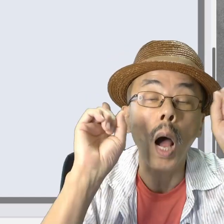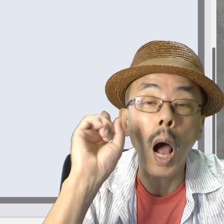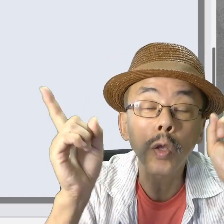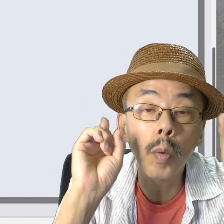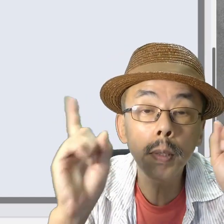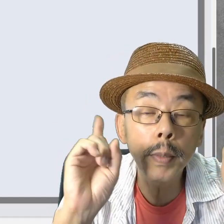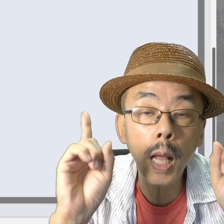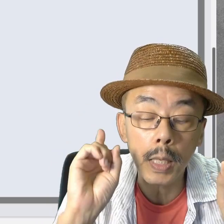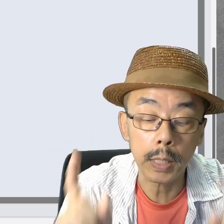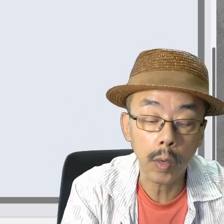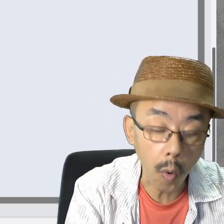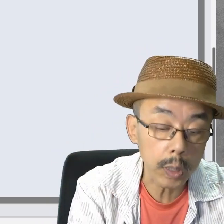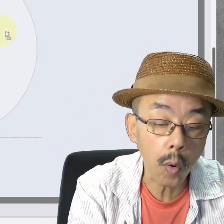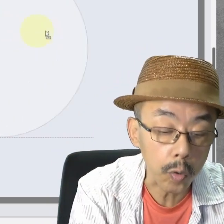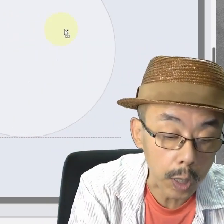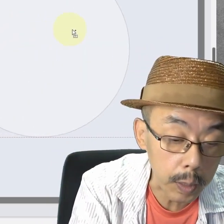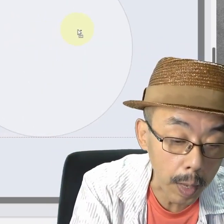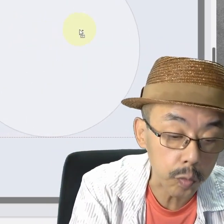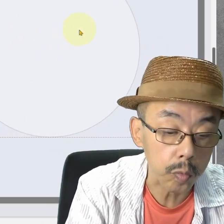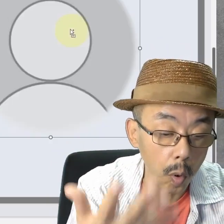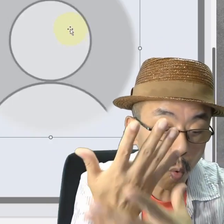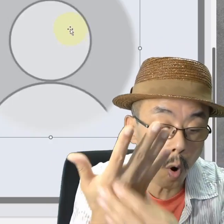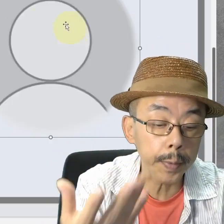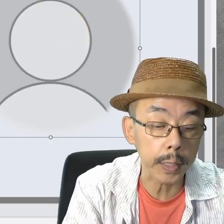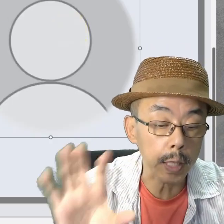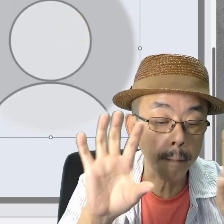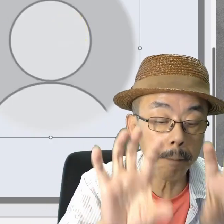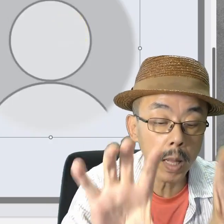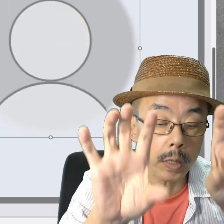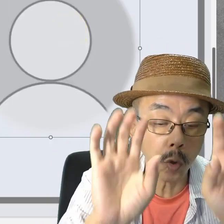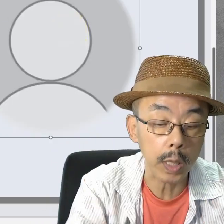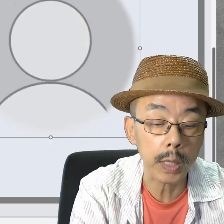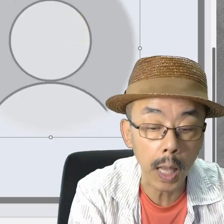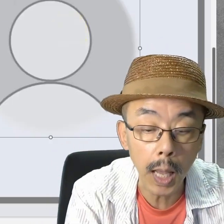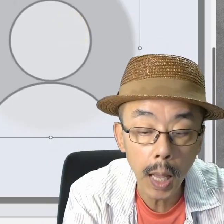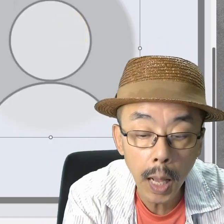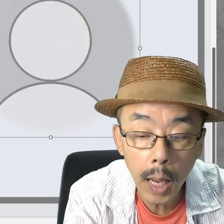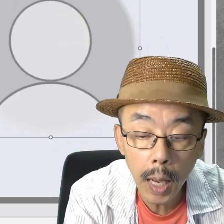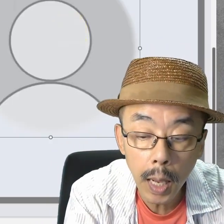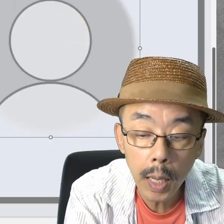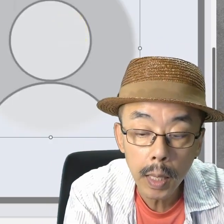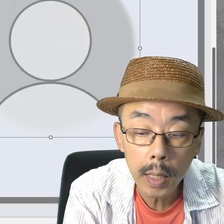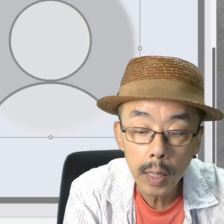遊びですけど、こんなことできます。コピペして2つにして…。